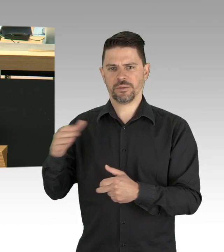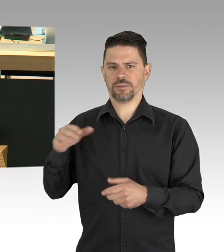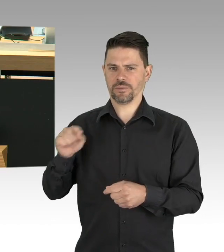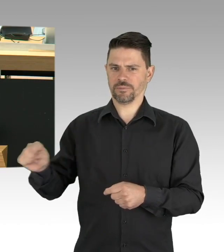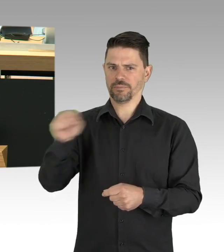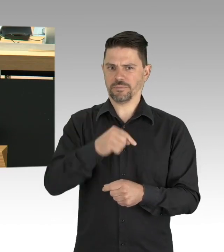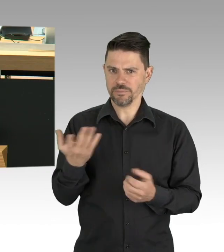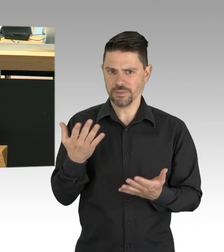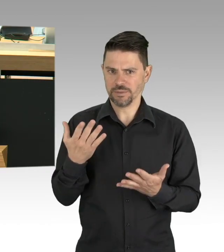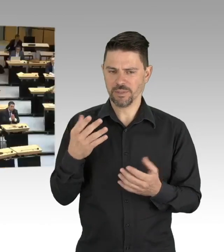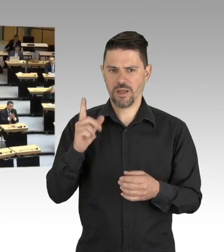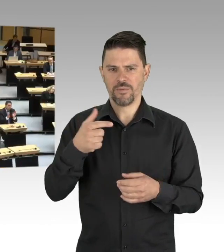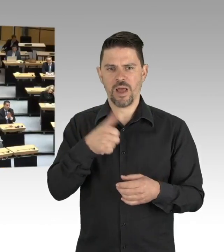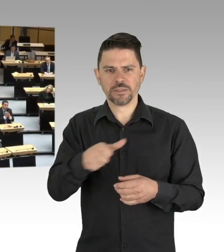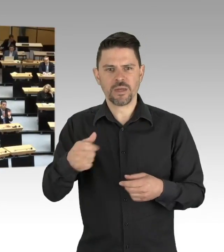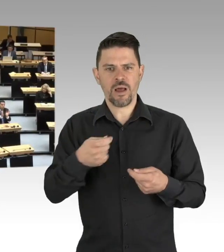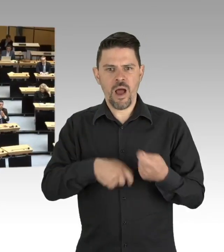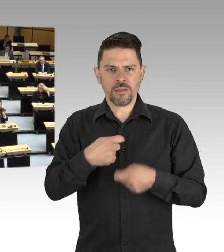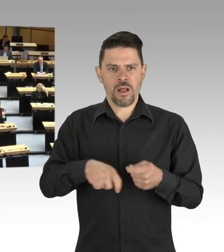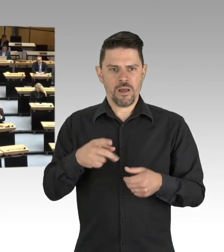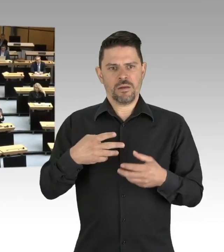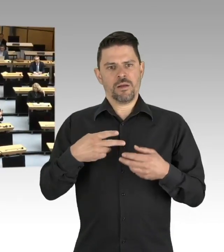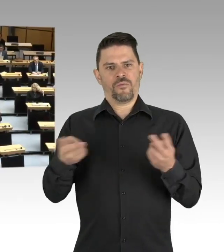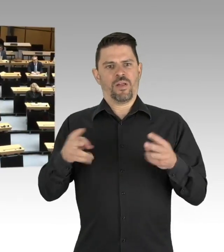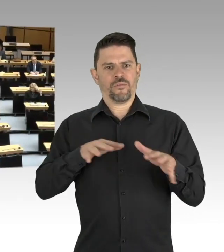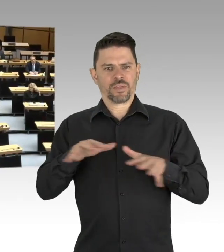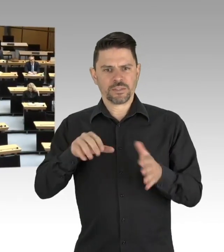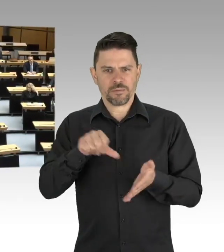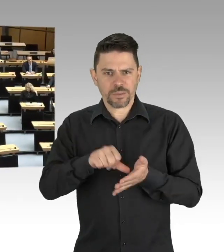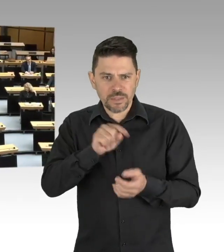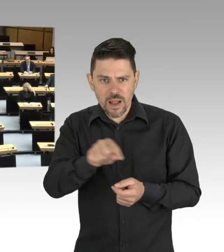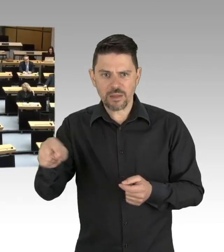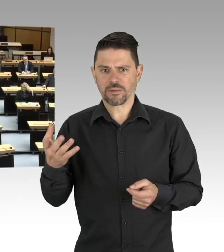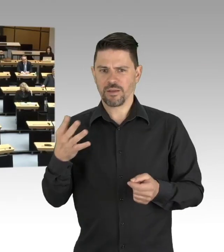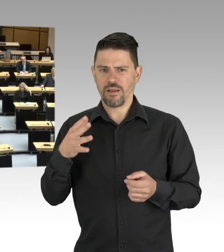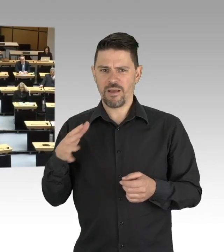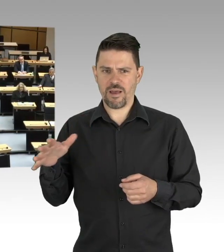(Beifall)